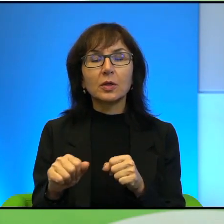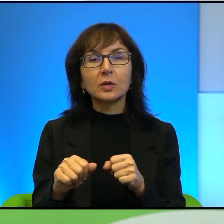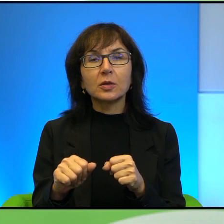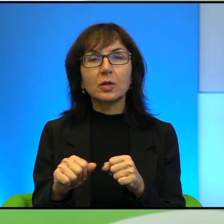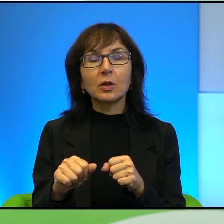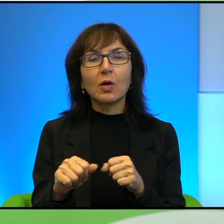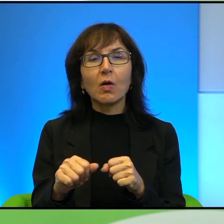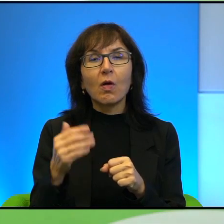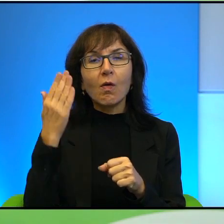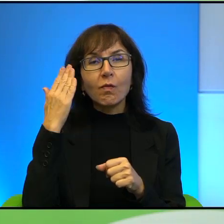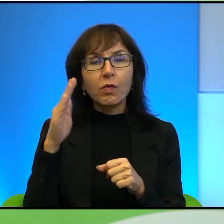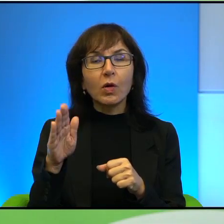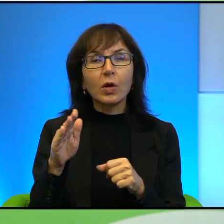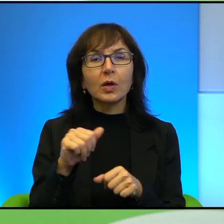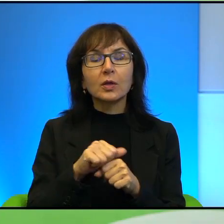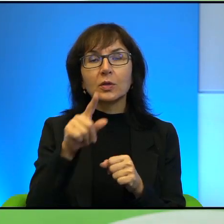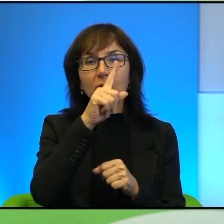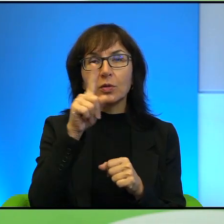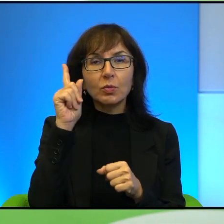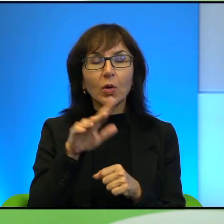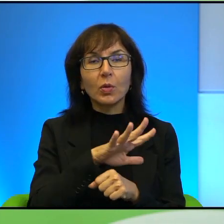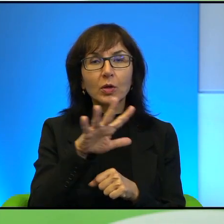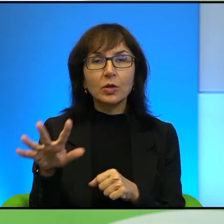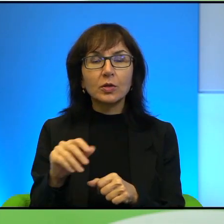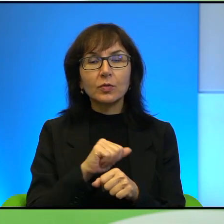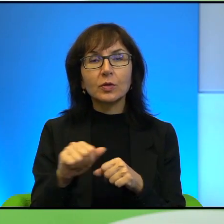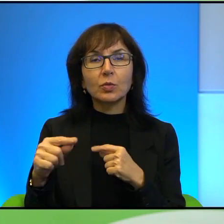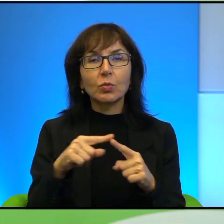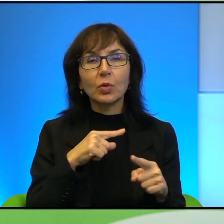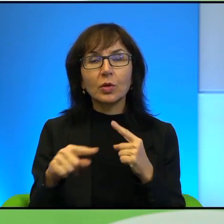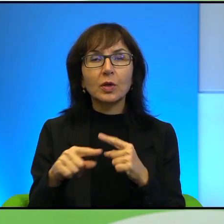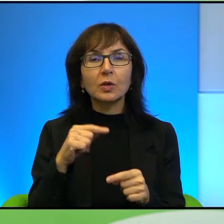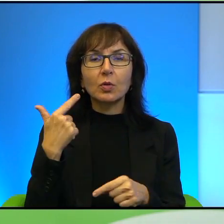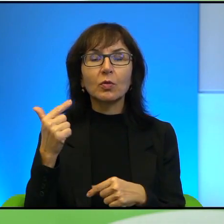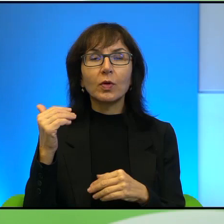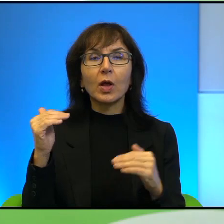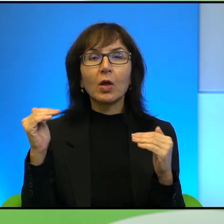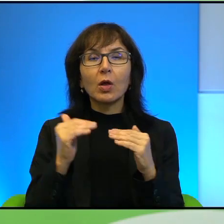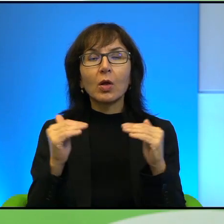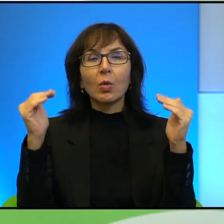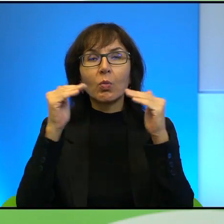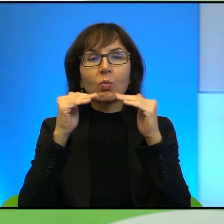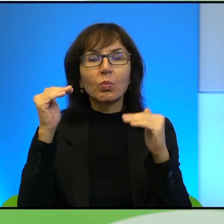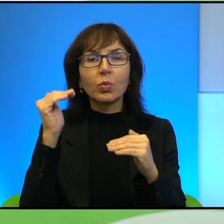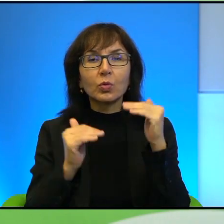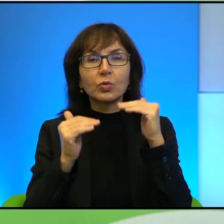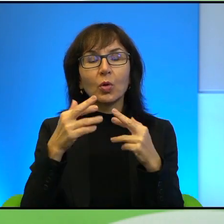ja rozumiem, że jest społeczeństwo, jest polityka, tak? To są 2 różne poziomy, ale przecież prędzej czy później to jest ten kierunek może, tak?